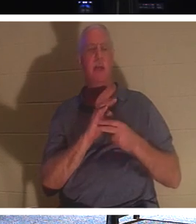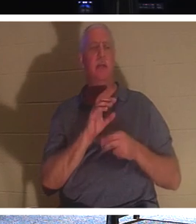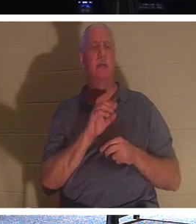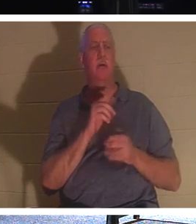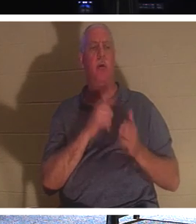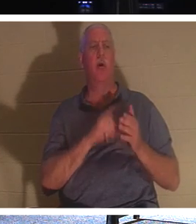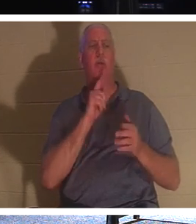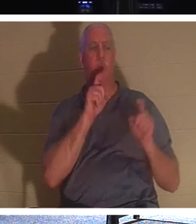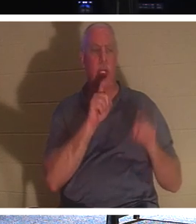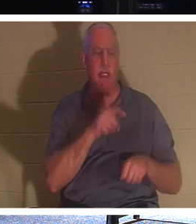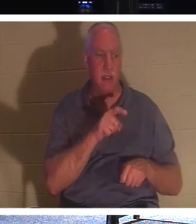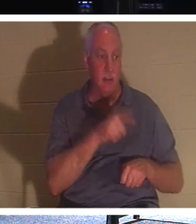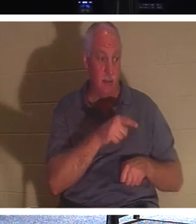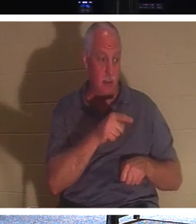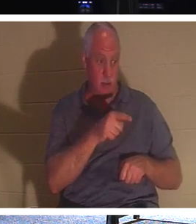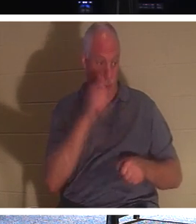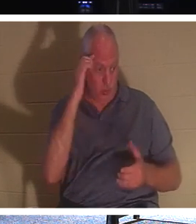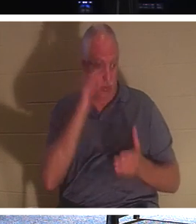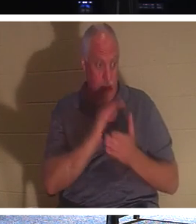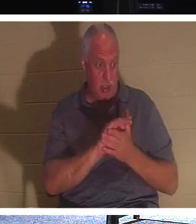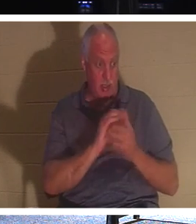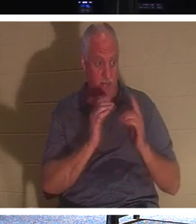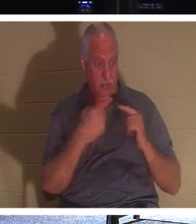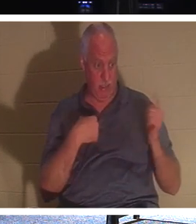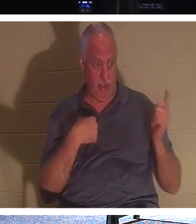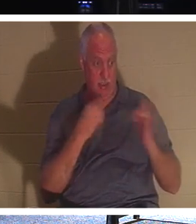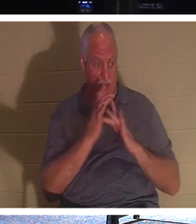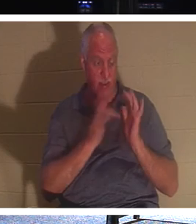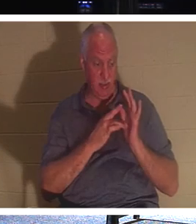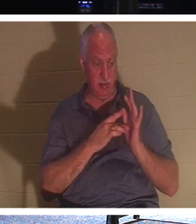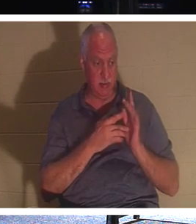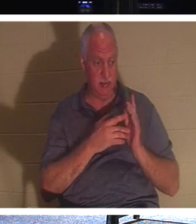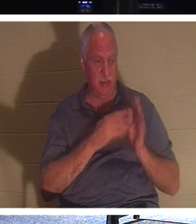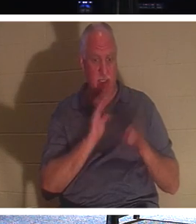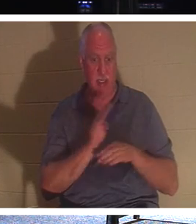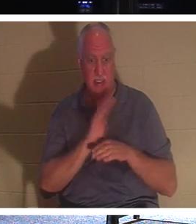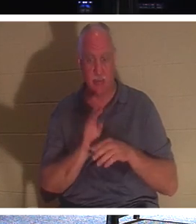신자입니다. 그는 이 사람이 사람들이 아직 살아 있을 때 연락하느라 바쁘게 지내자고 말하고 있습니다